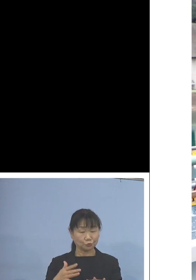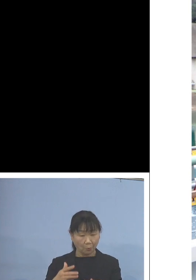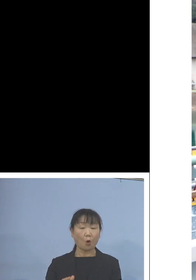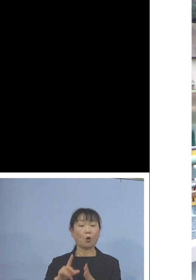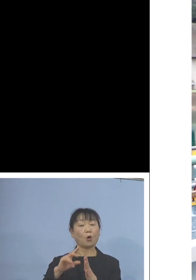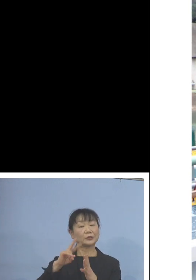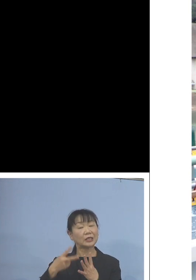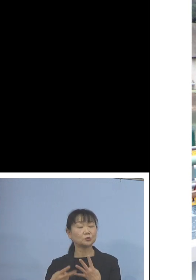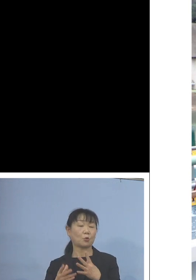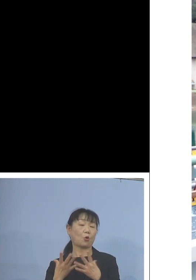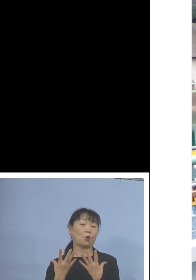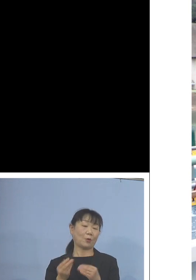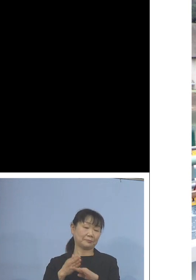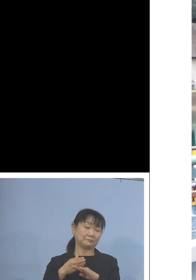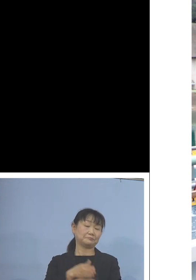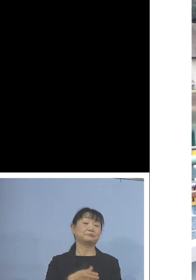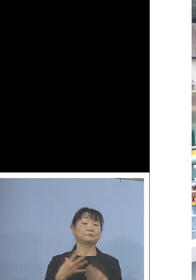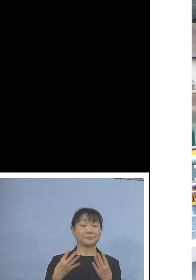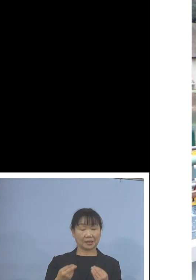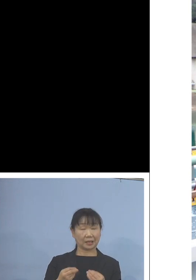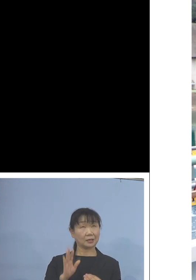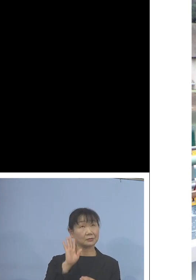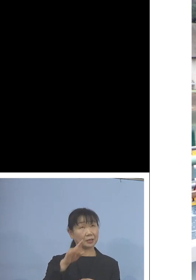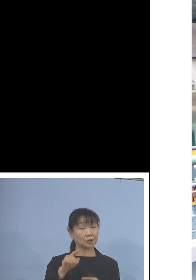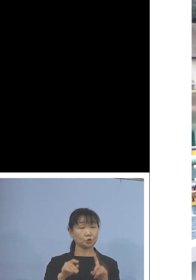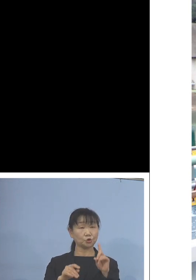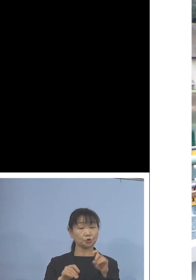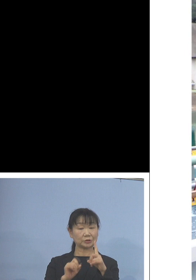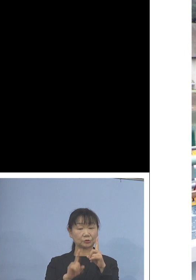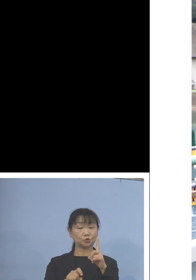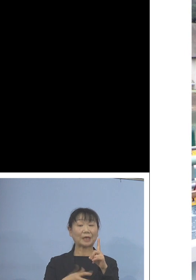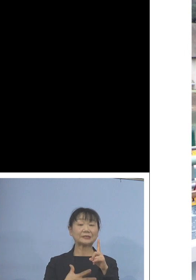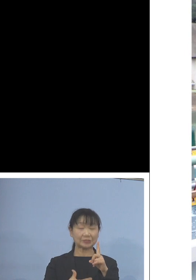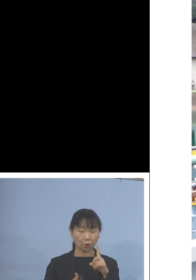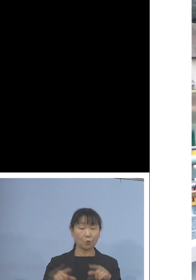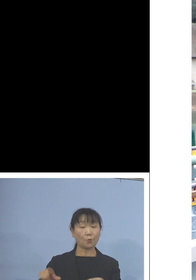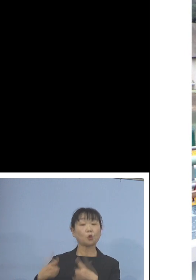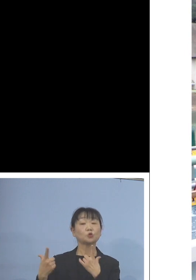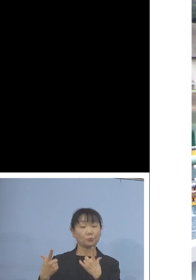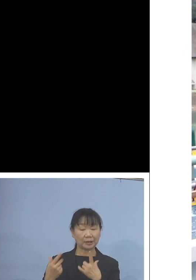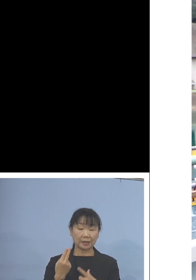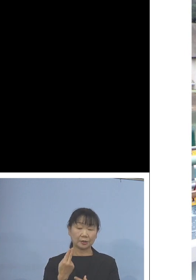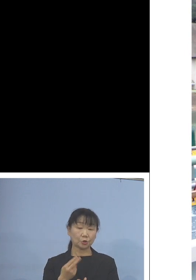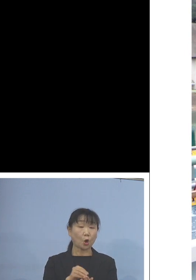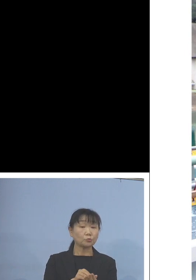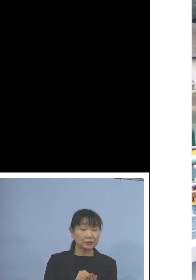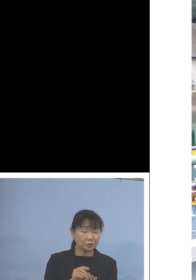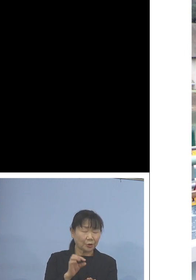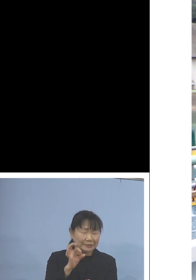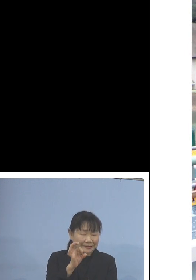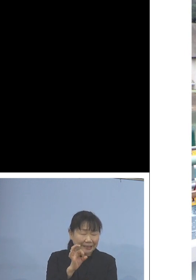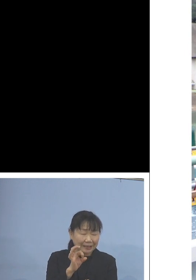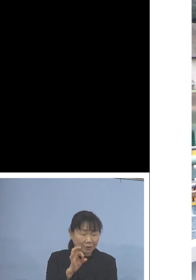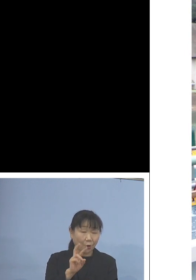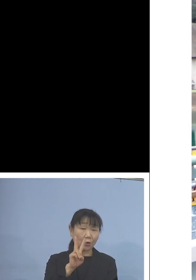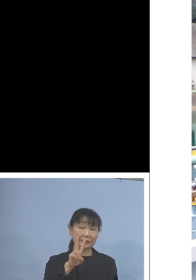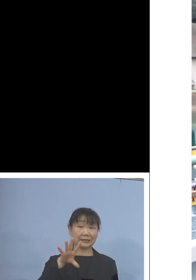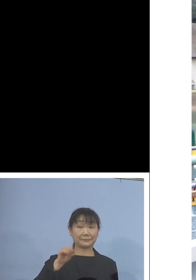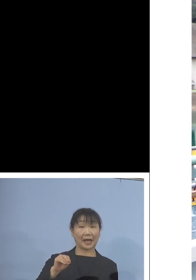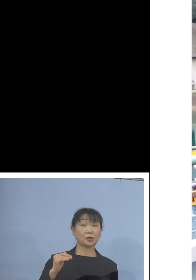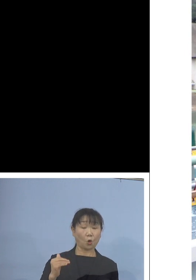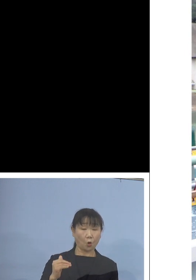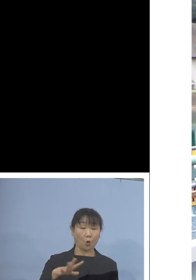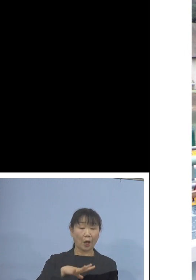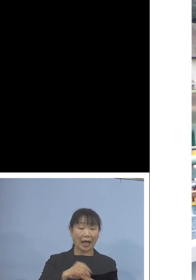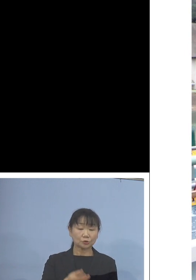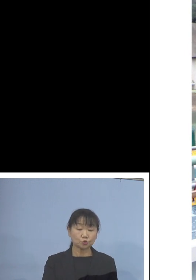来る11月18日木曜日 トコブシの稚貝2万個を初出荷いたします